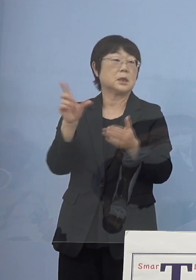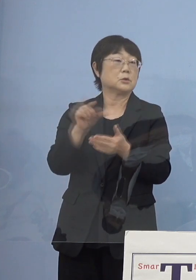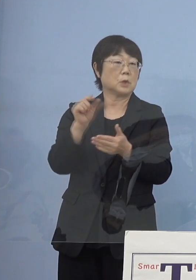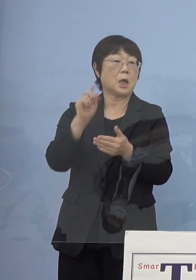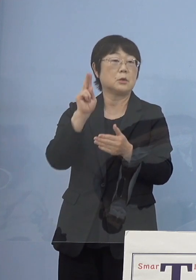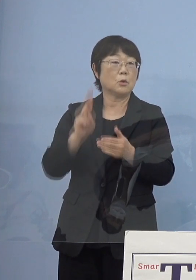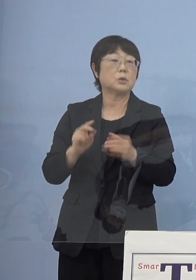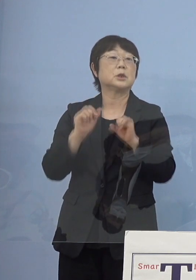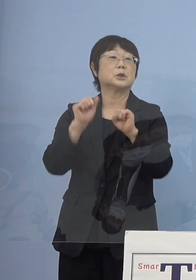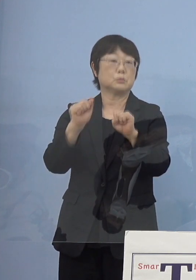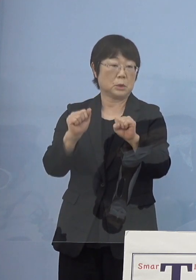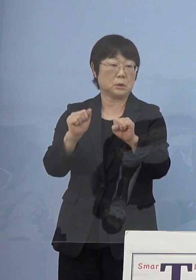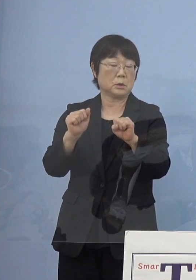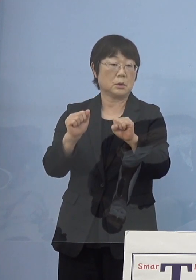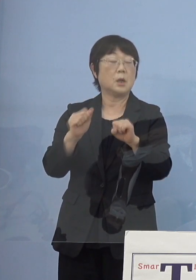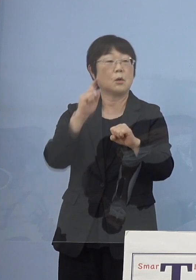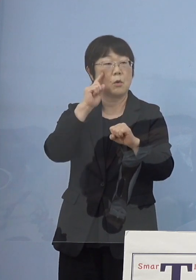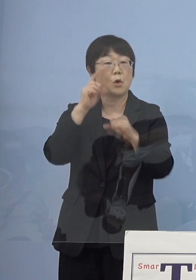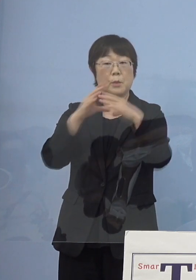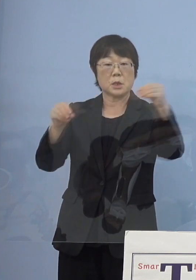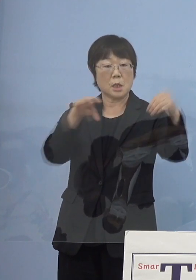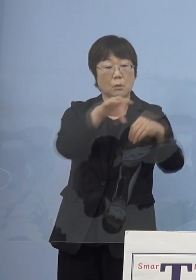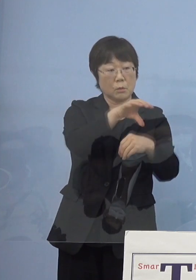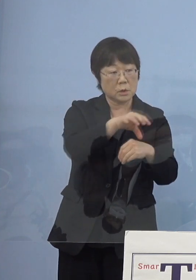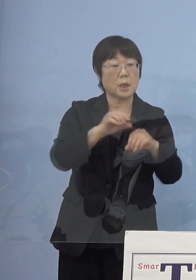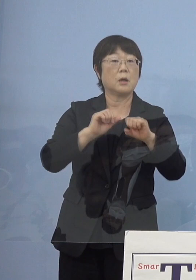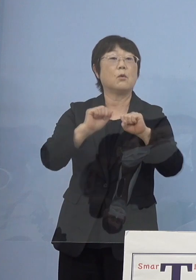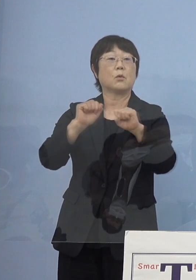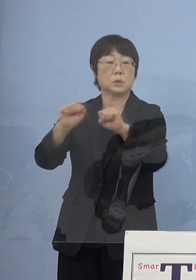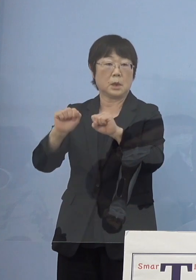こうした試みが今 全国で行われているということで